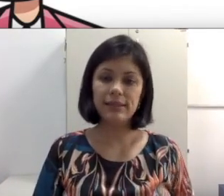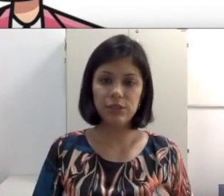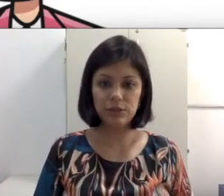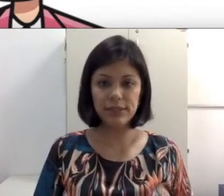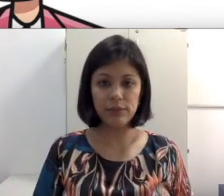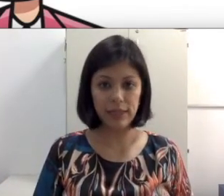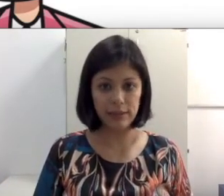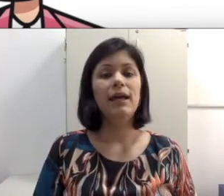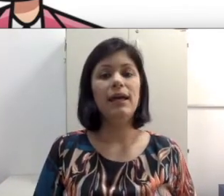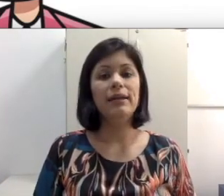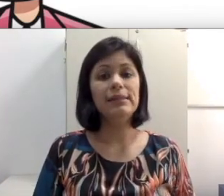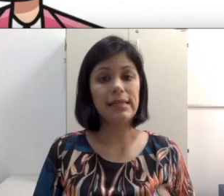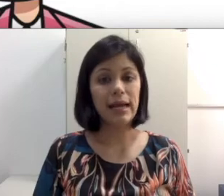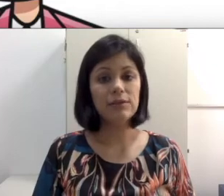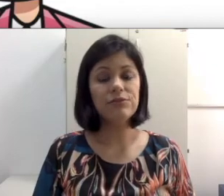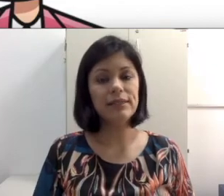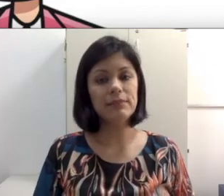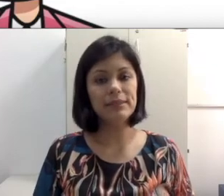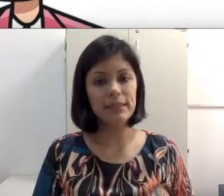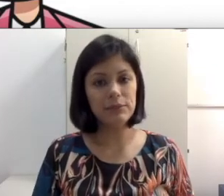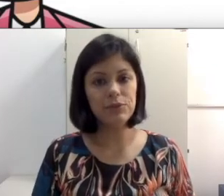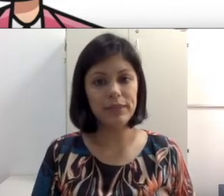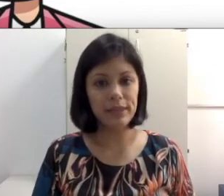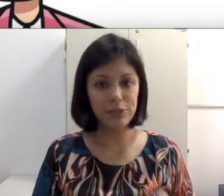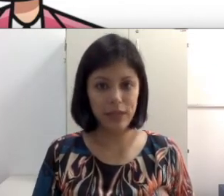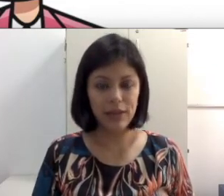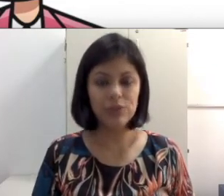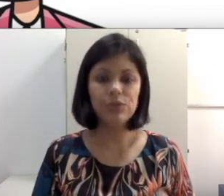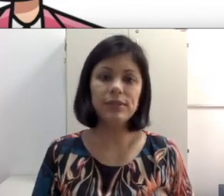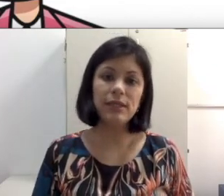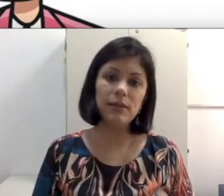de audição que ela tem. Nesse caso faça uma seleção de materiais didáticos que